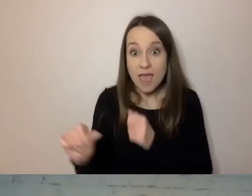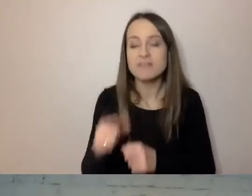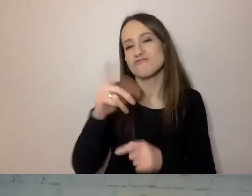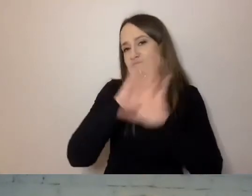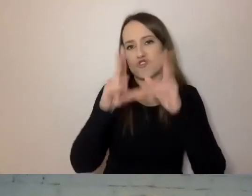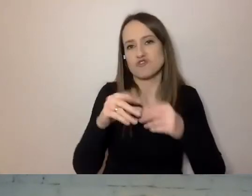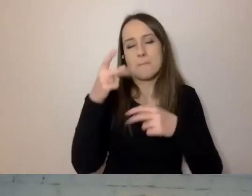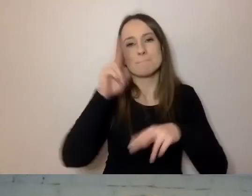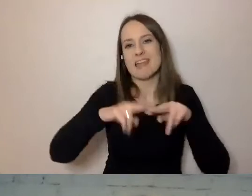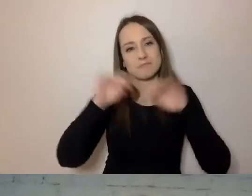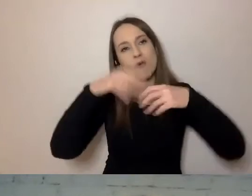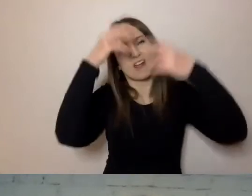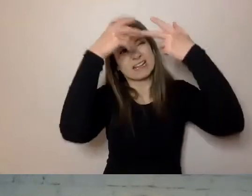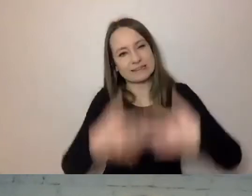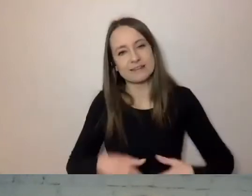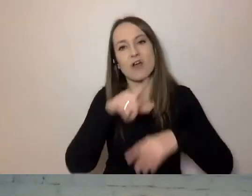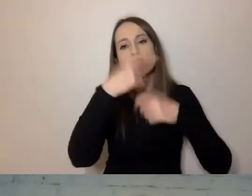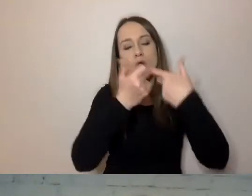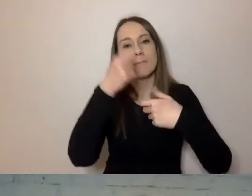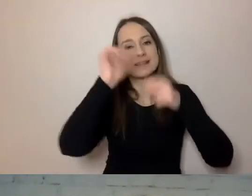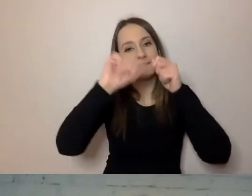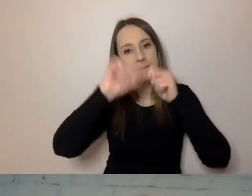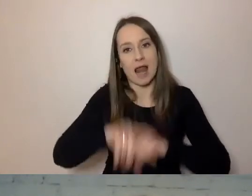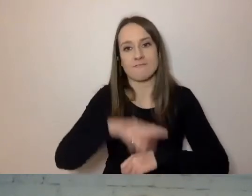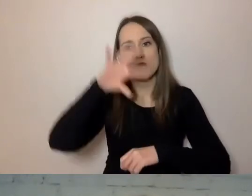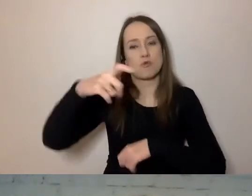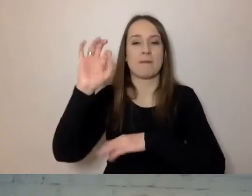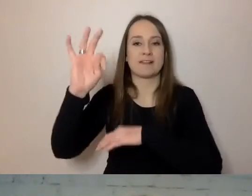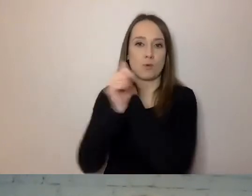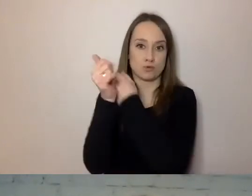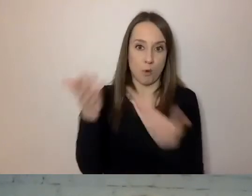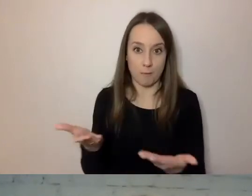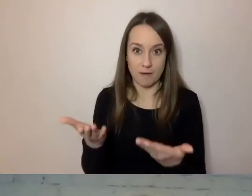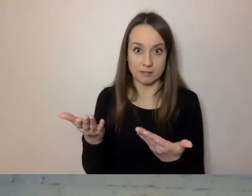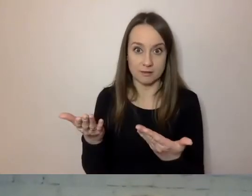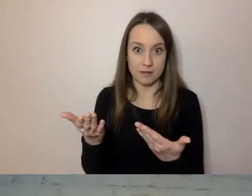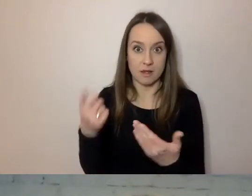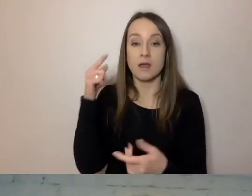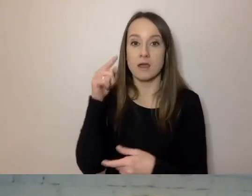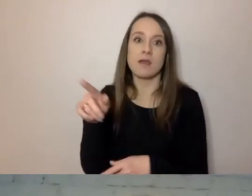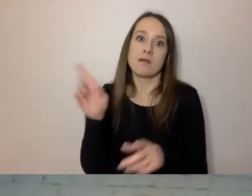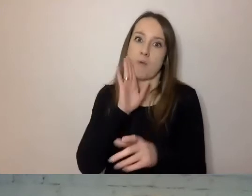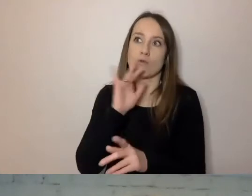i zmierzyć dla jakiejś grupy dokumentów. Tak były badane m.in. nasze dokumenty.